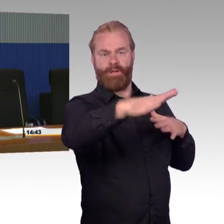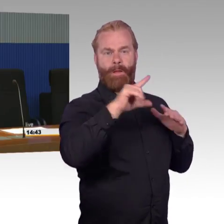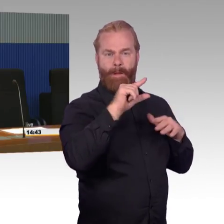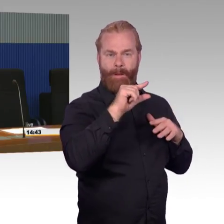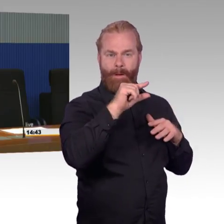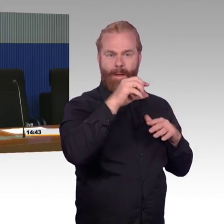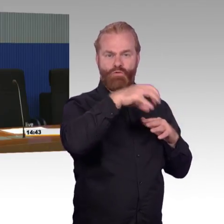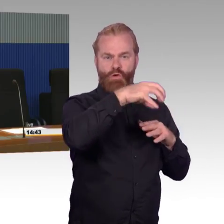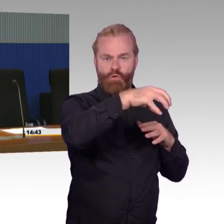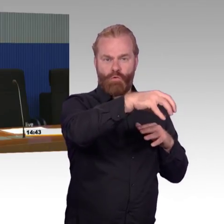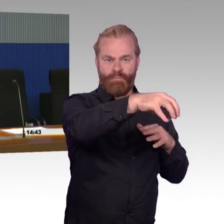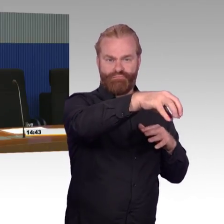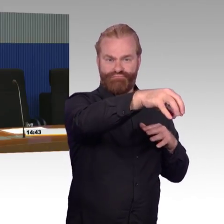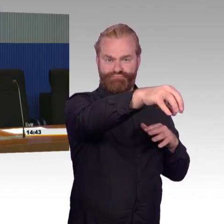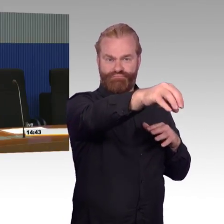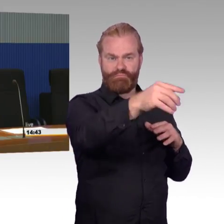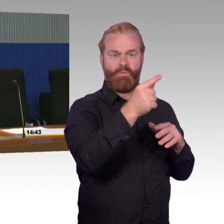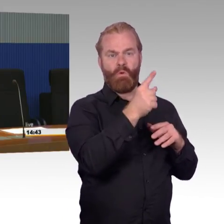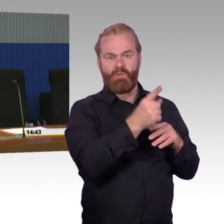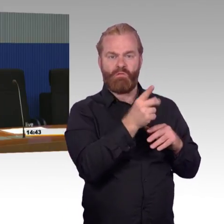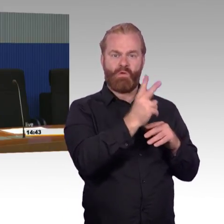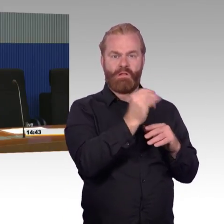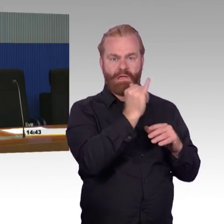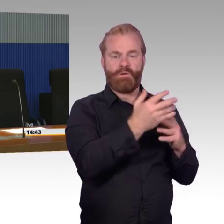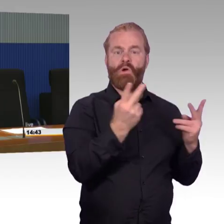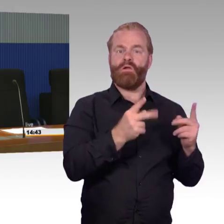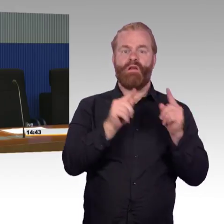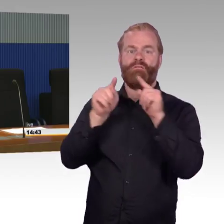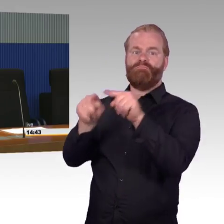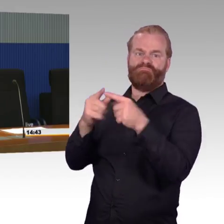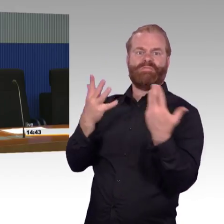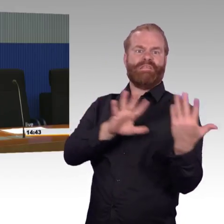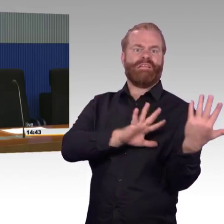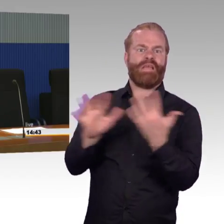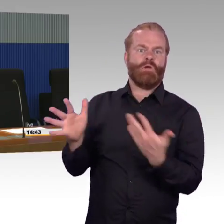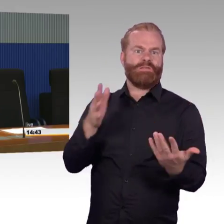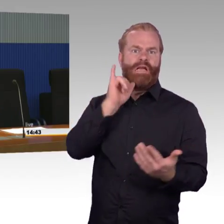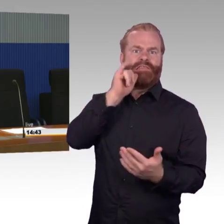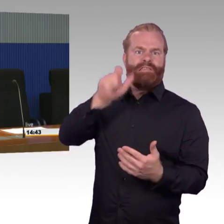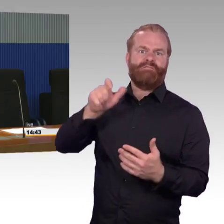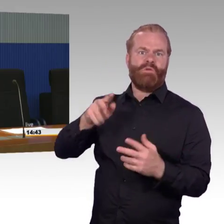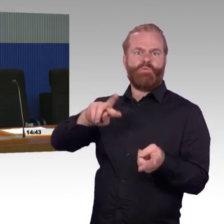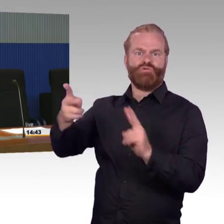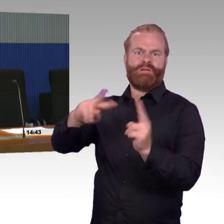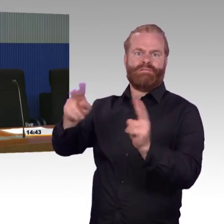und das Thema Normierung dass das Thema Barrierefreiheit vielleicht noch nicht so wichtig war und man deshalb noch nicht den Ausbaugrad hat,